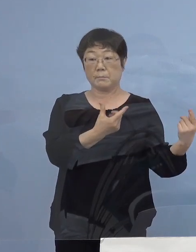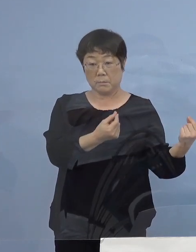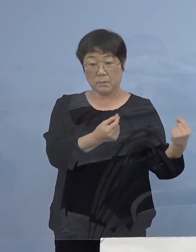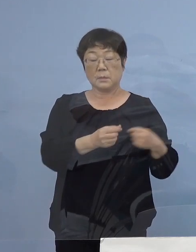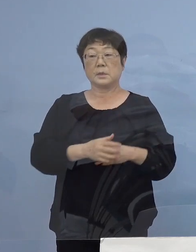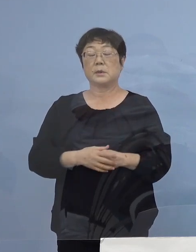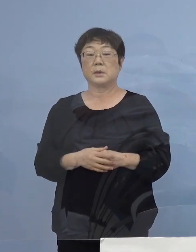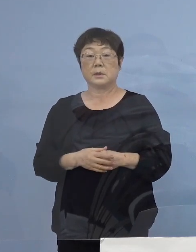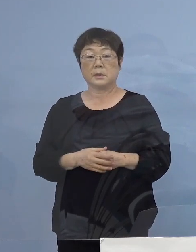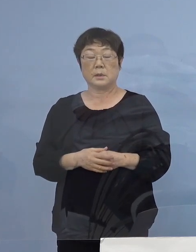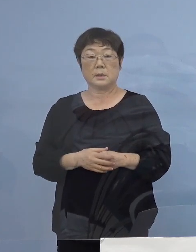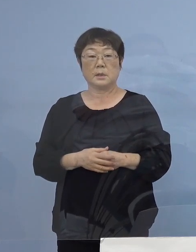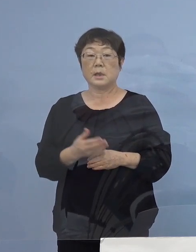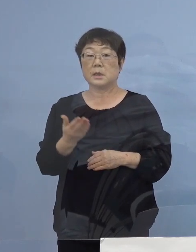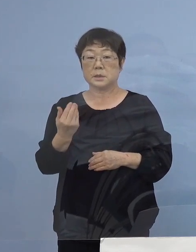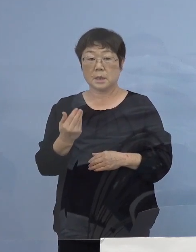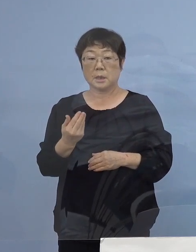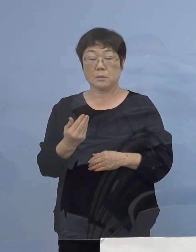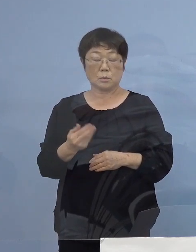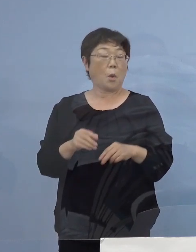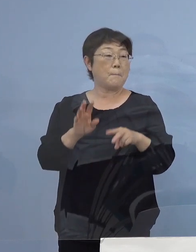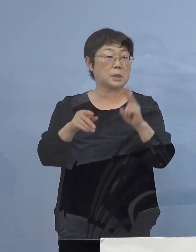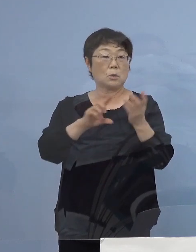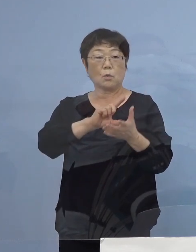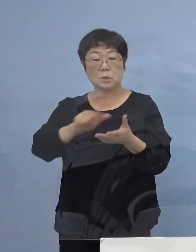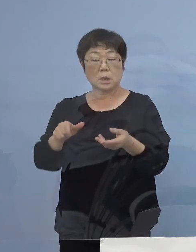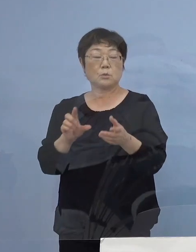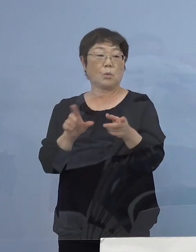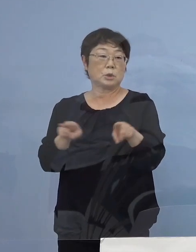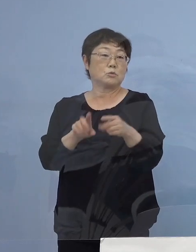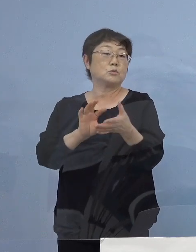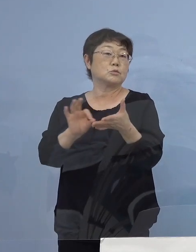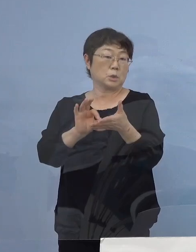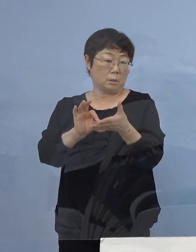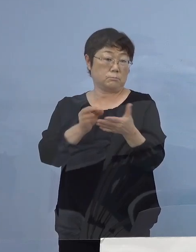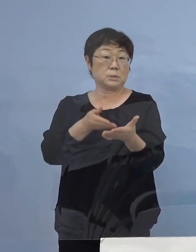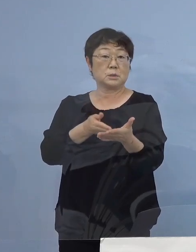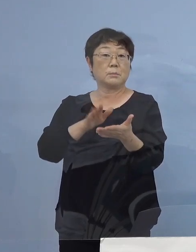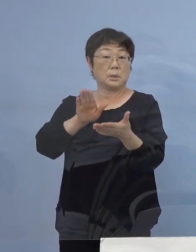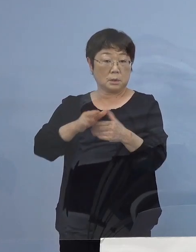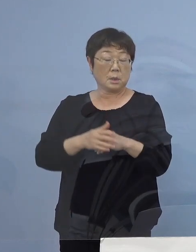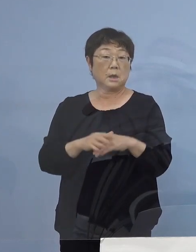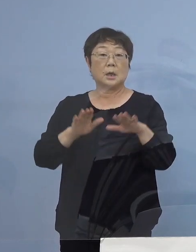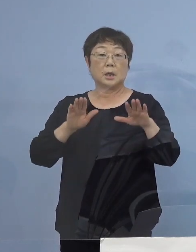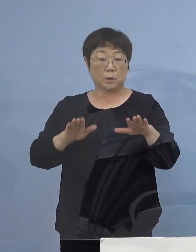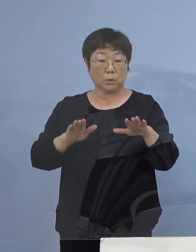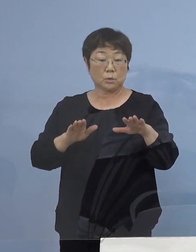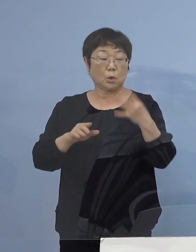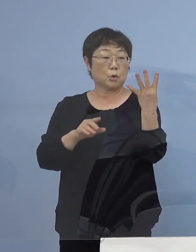（読売新聞社） 特に先ほどOA機器の共有の話を いってらっしゃいましたが 今日のこの四つのクラスターの中で